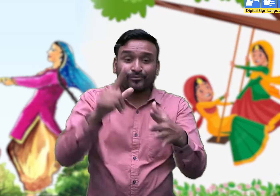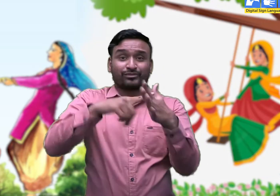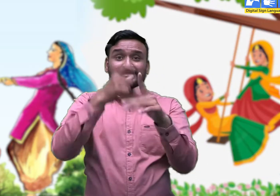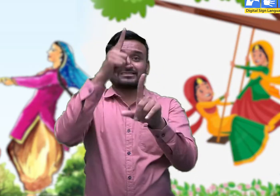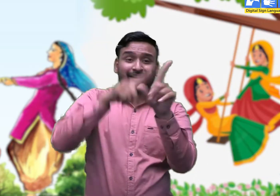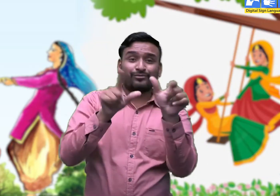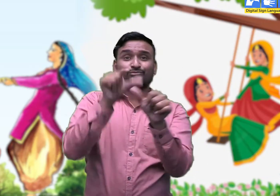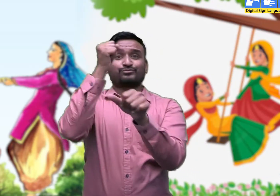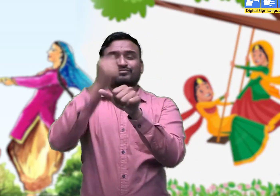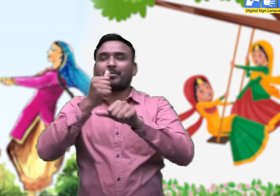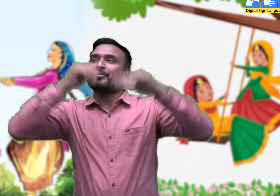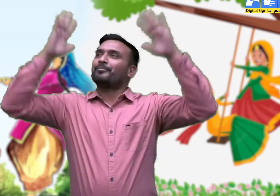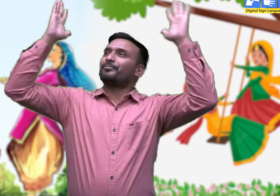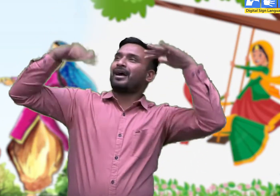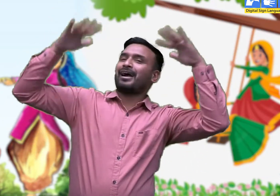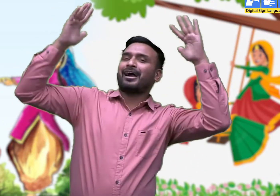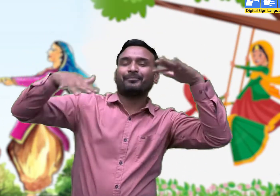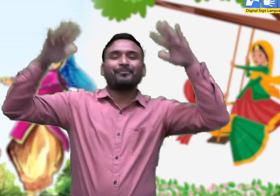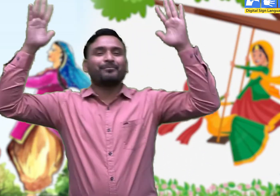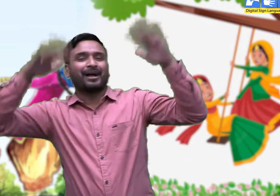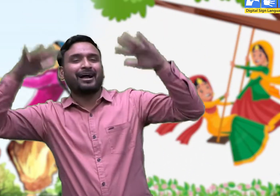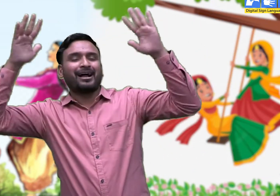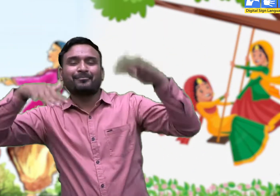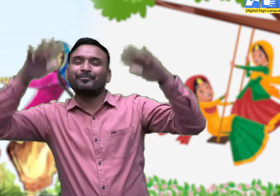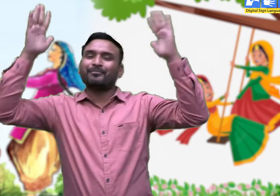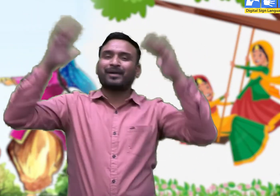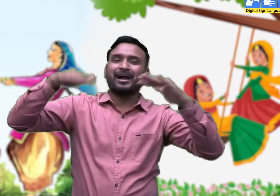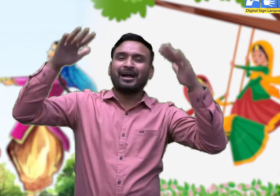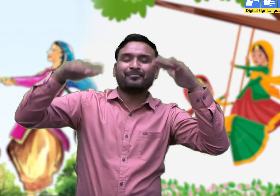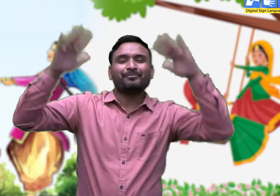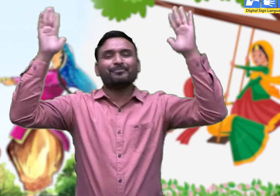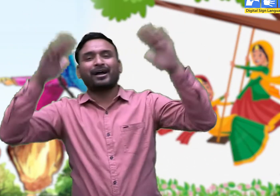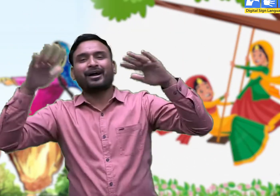सावन री आया गूँजता ।